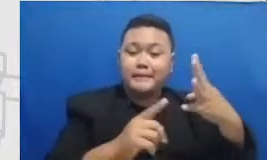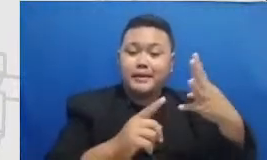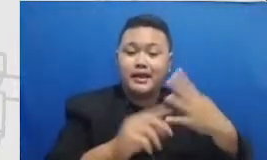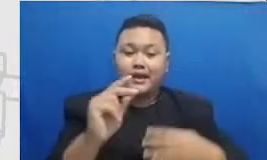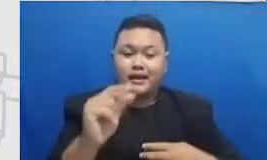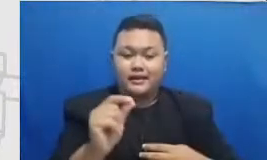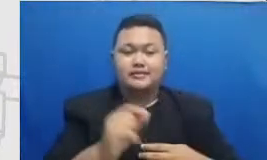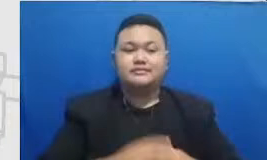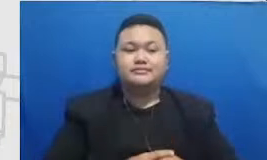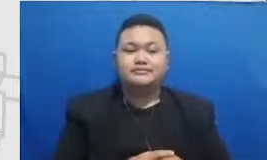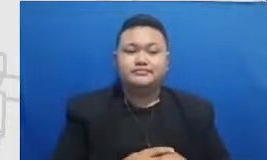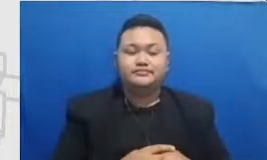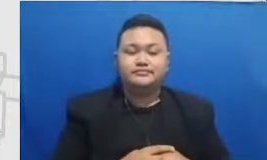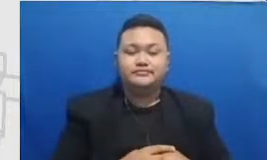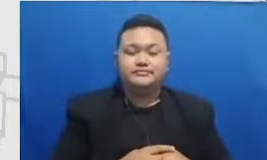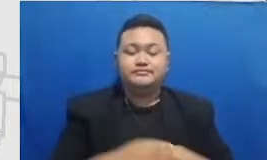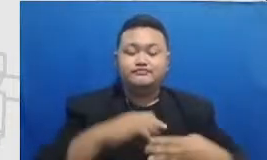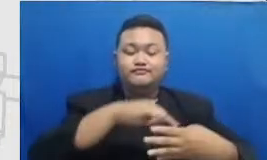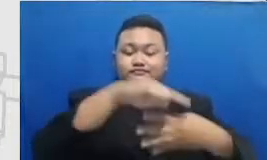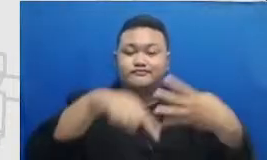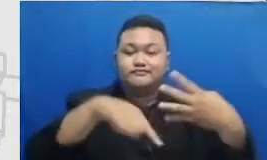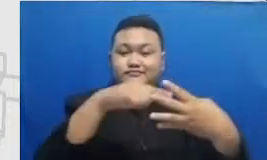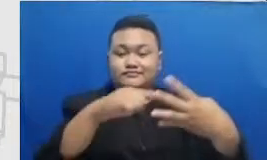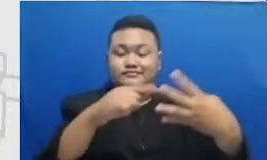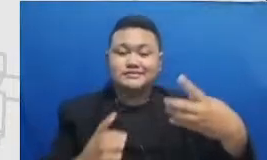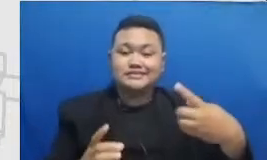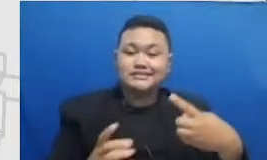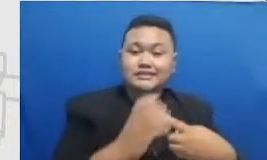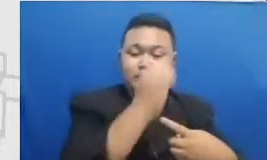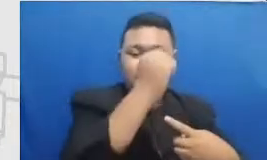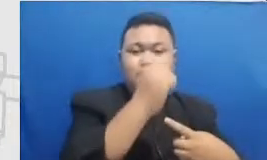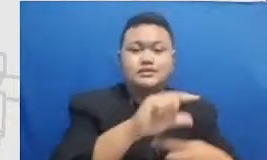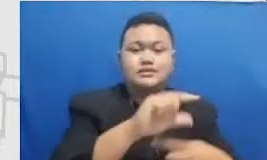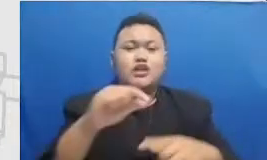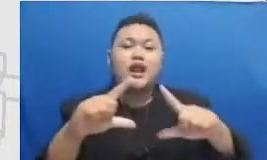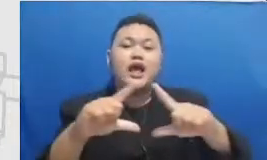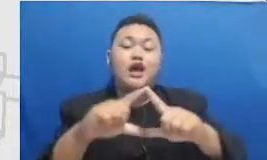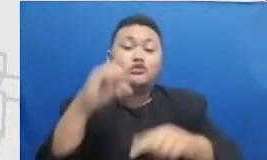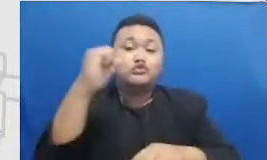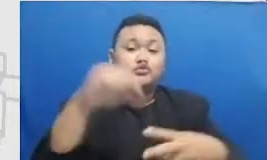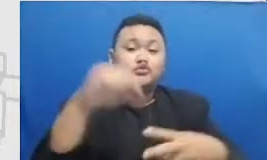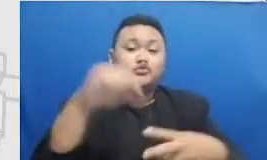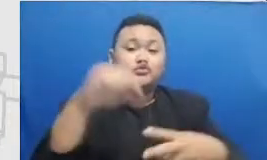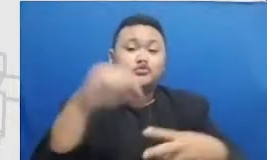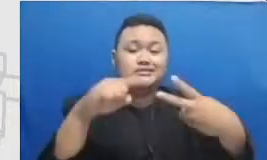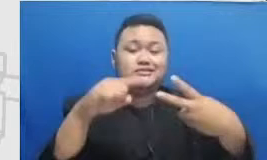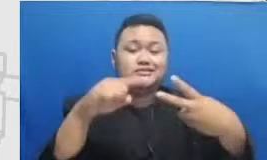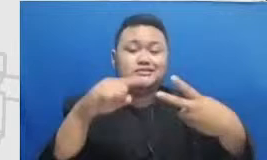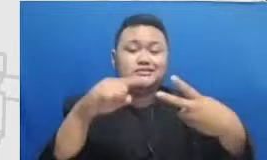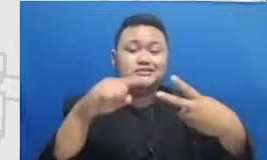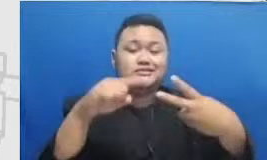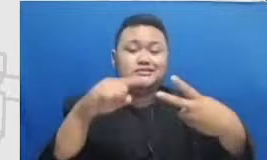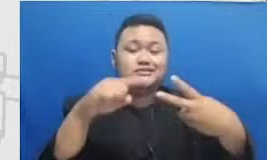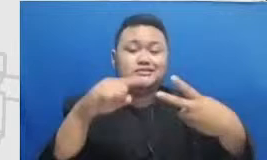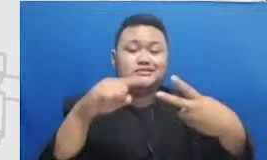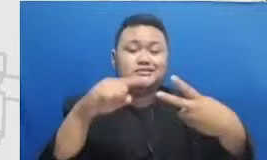es kita capai di bulan Agustus kemudian abrasi dicapai di Desember dan seterusnya seakan-akan